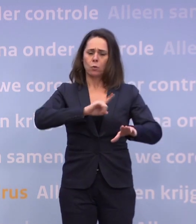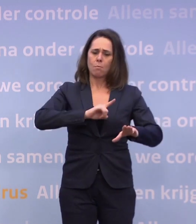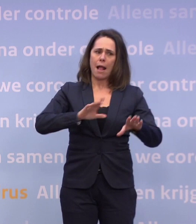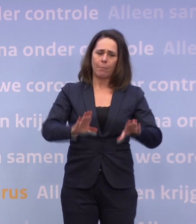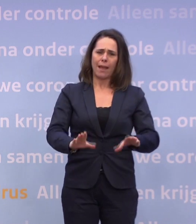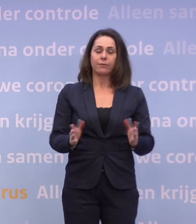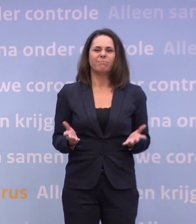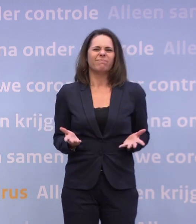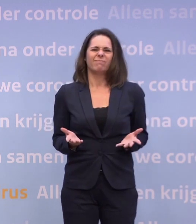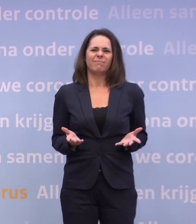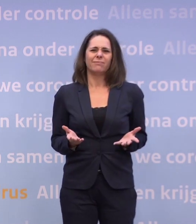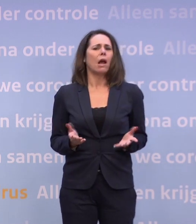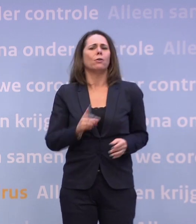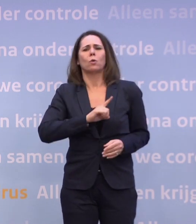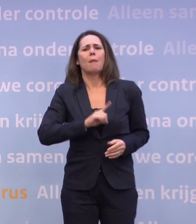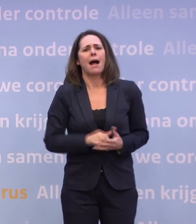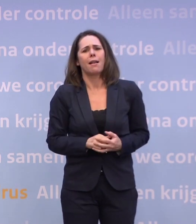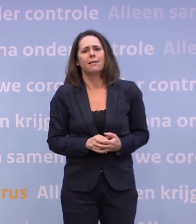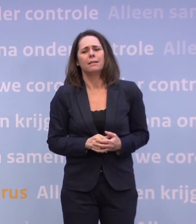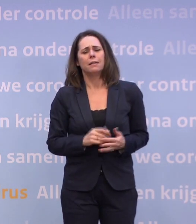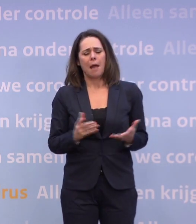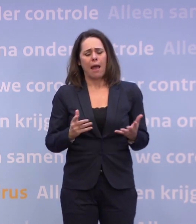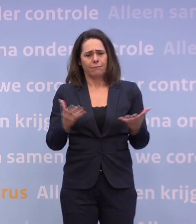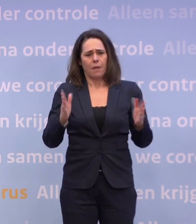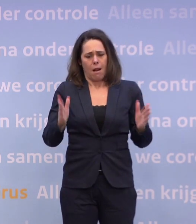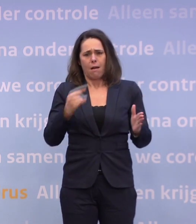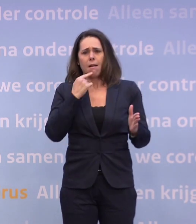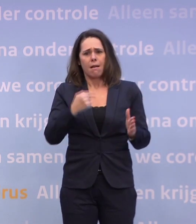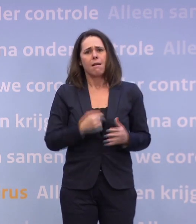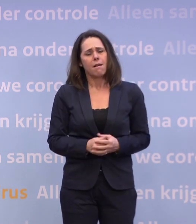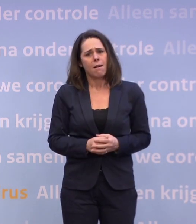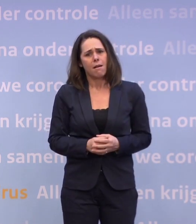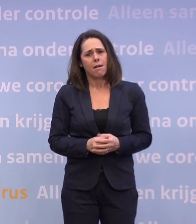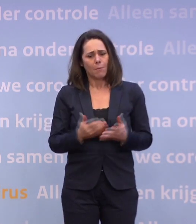Het is natuurlijk helemaal niet normaal, maar binnen wat we hier geschetst hebben. Maar dat is wat we nu weten.